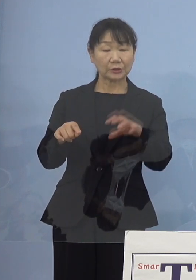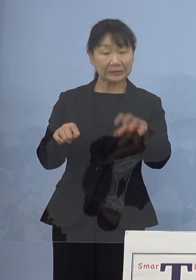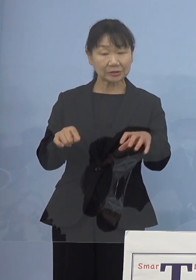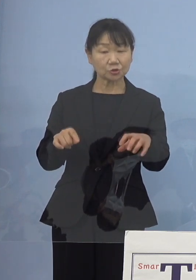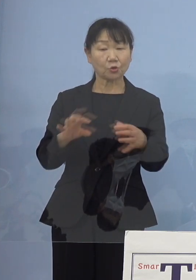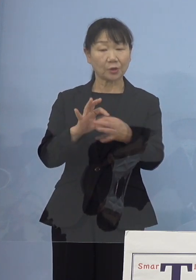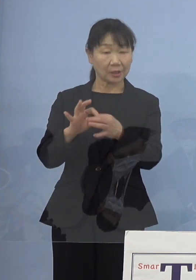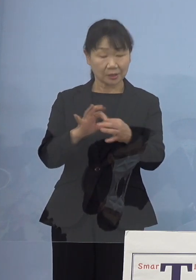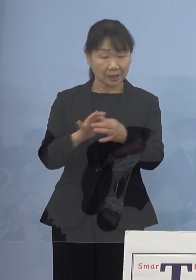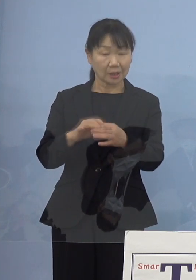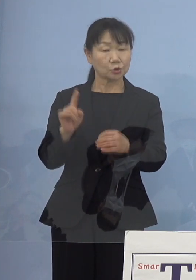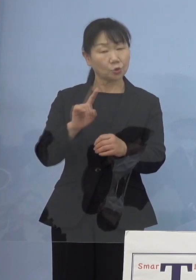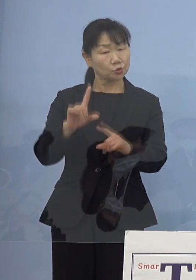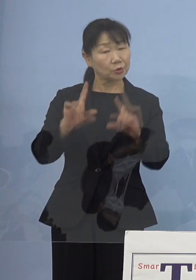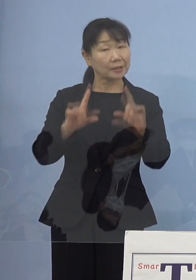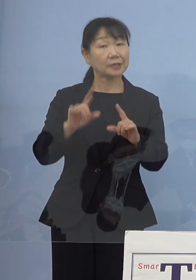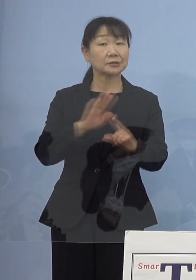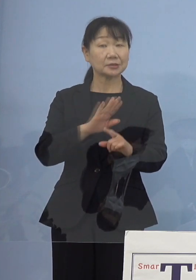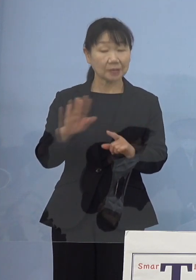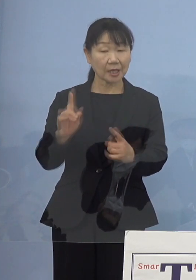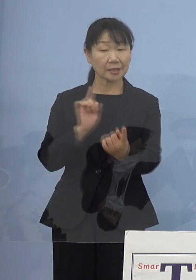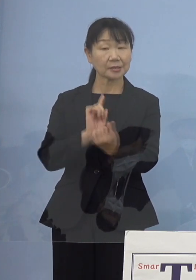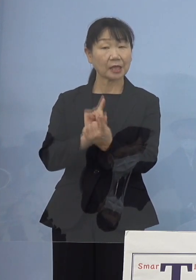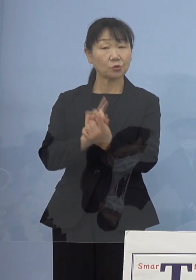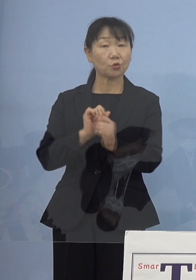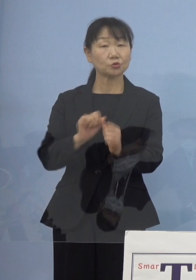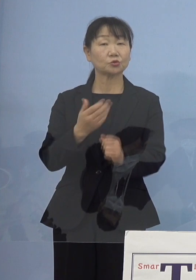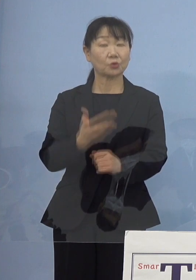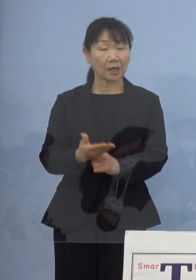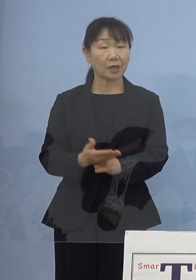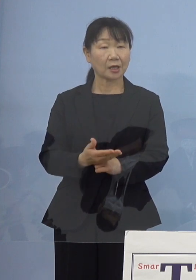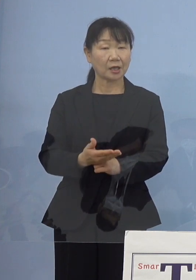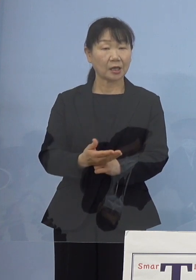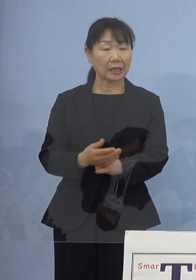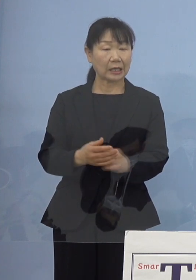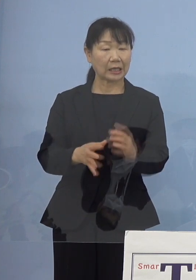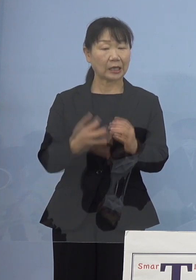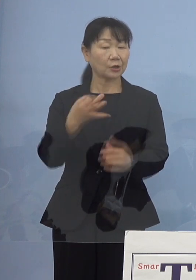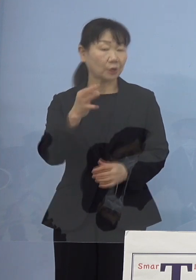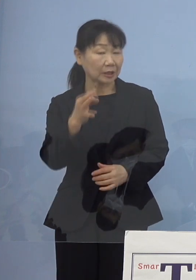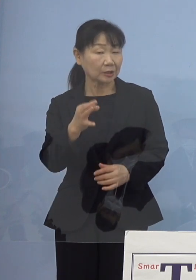あるいはどういった形で対応していくのかとか 費用の点であるとか